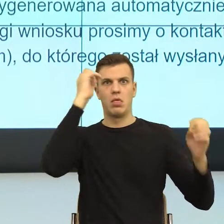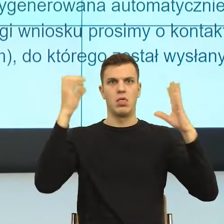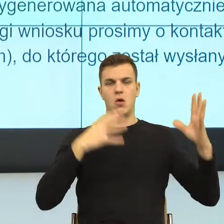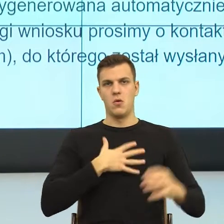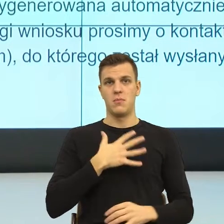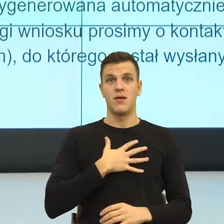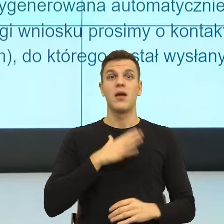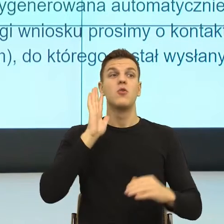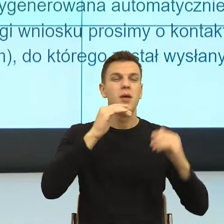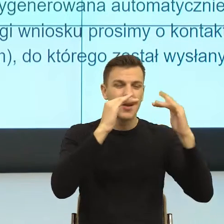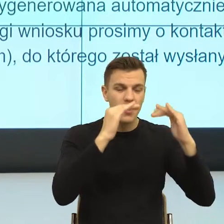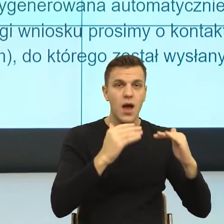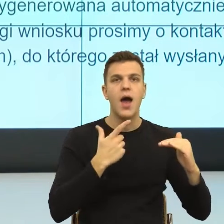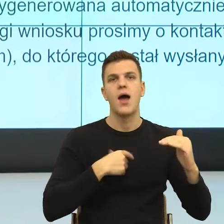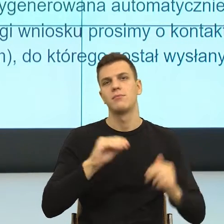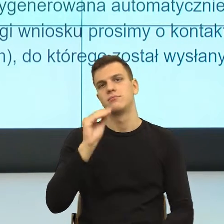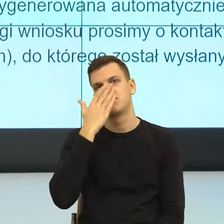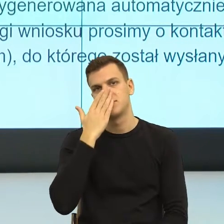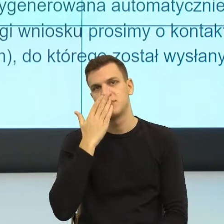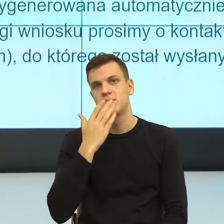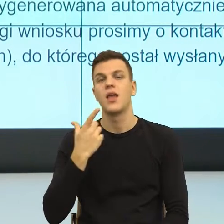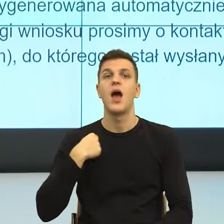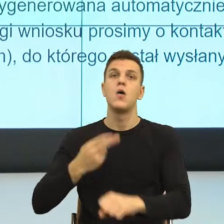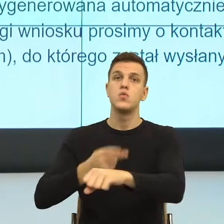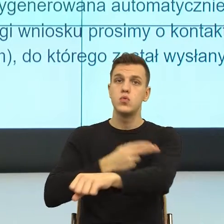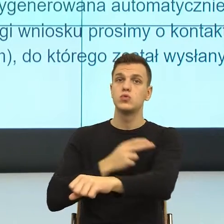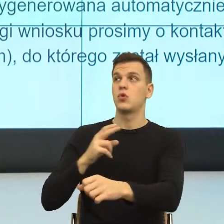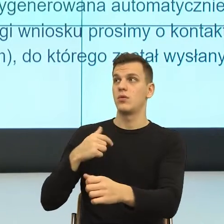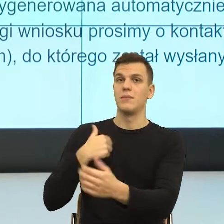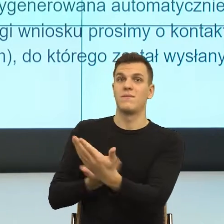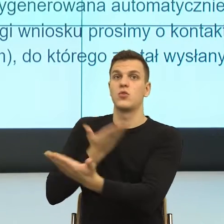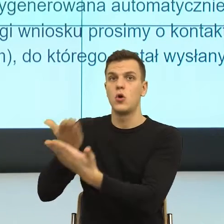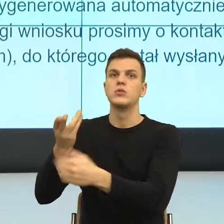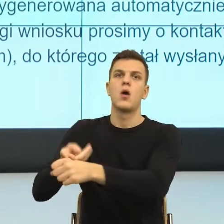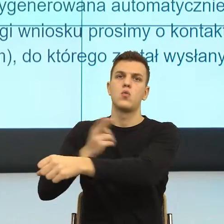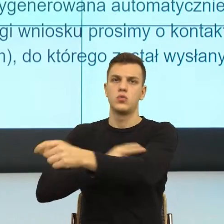Chodzi o to, że urząd przesłał mój wniosek i znowu mamy te podkategorie.